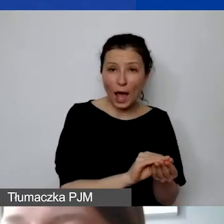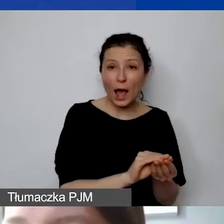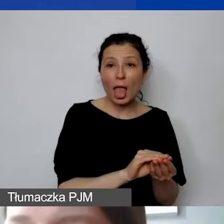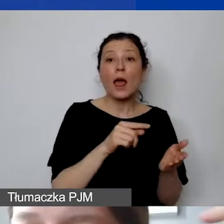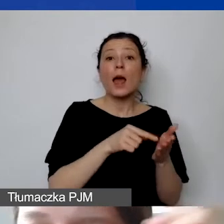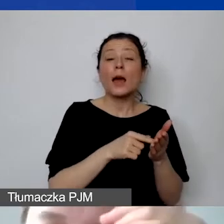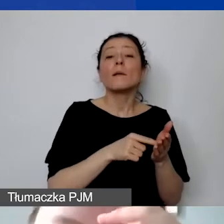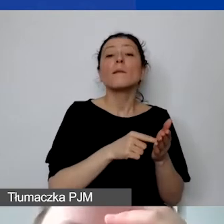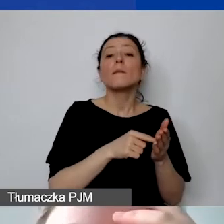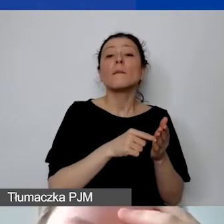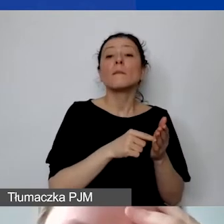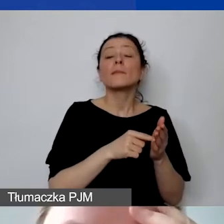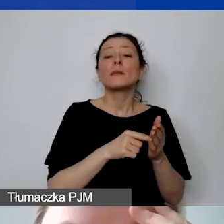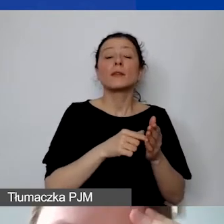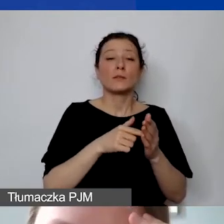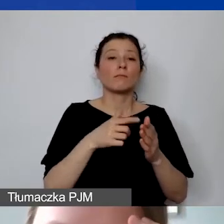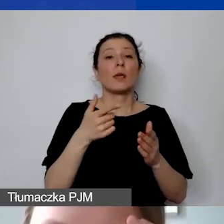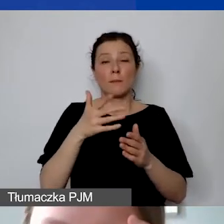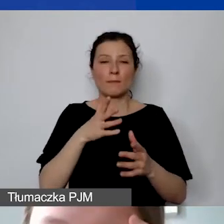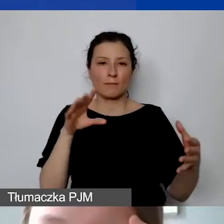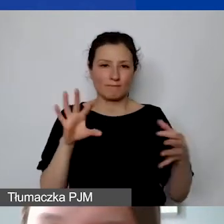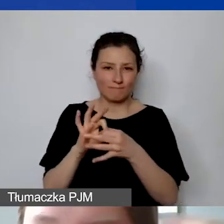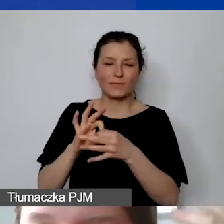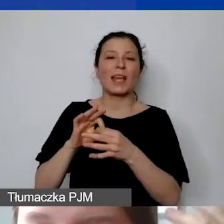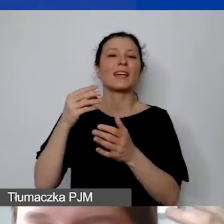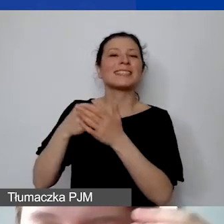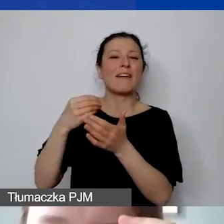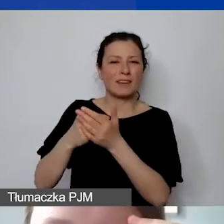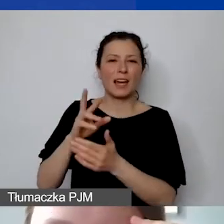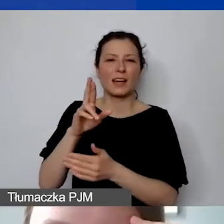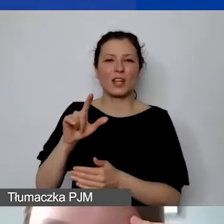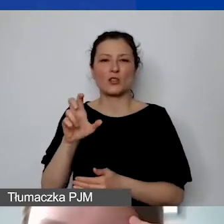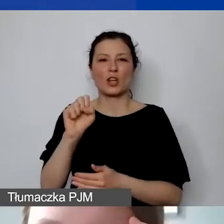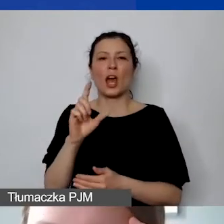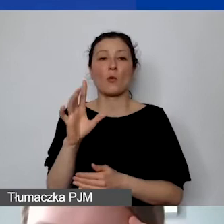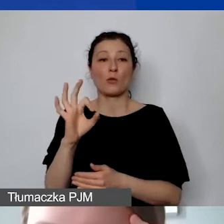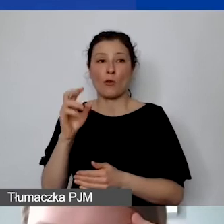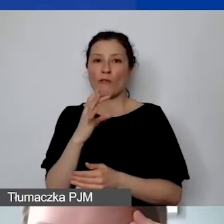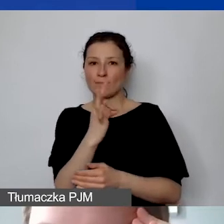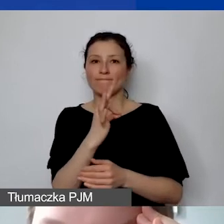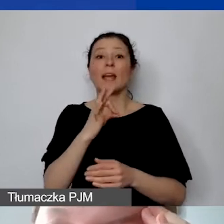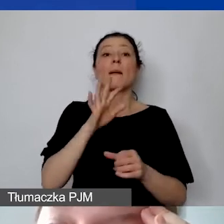Maksymalnie może to być 15% bezpośrednich kwalifikowanych kosztów personelu przypisanych do projektu.